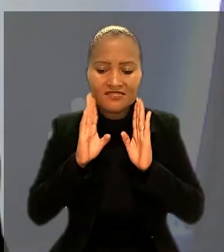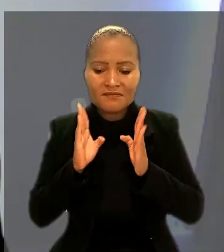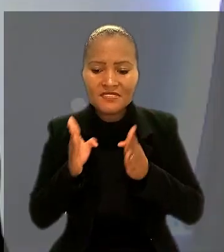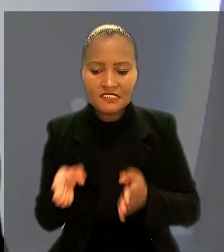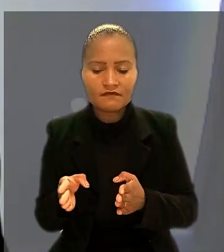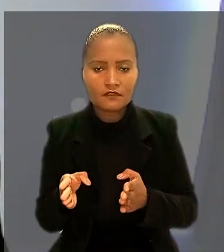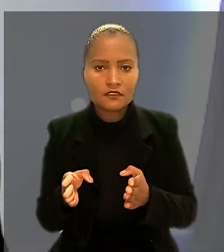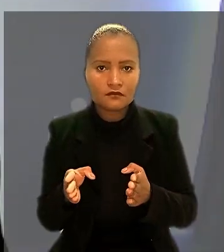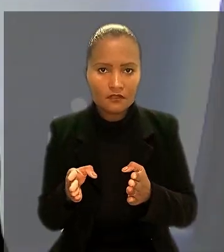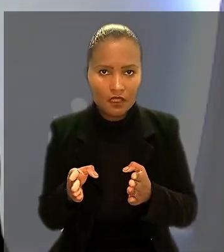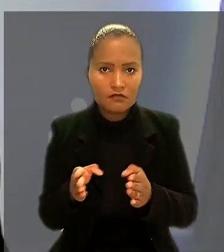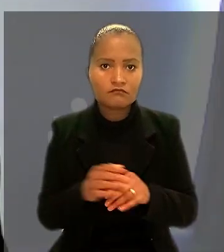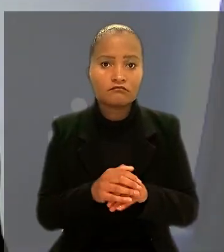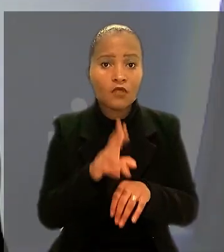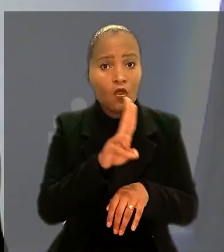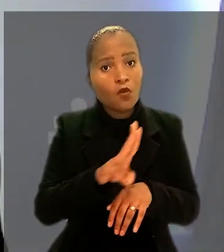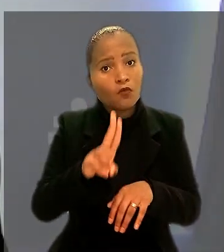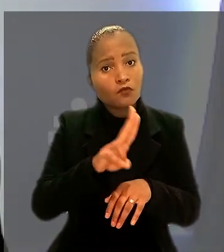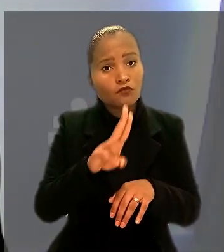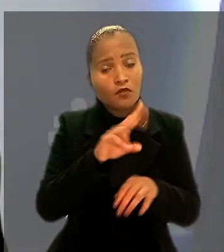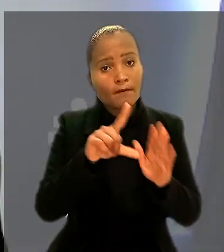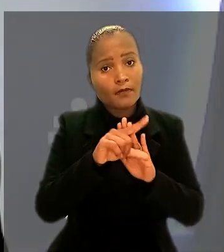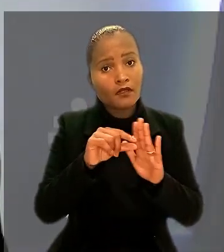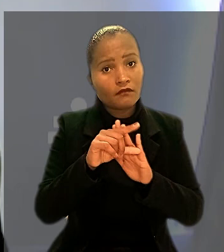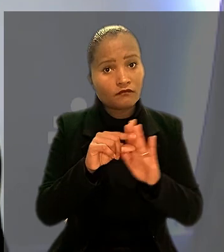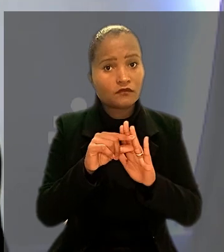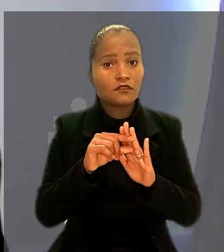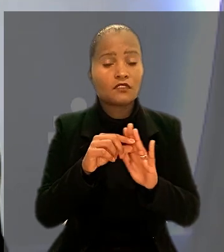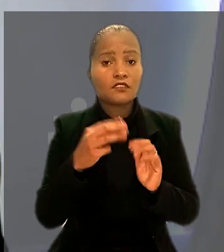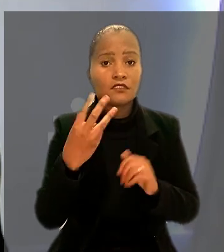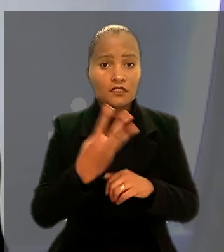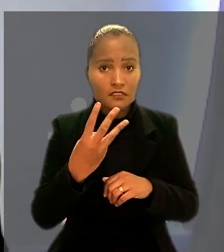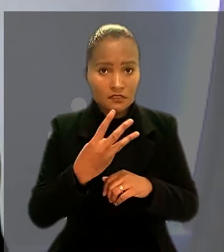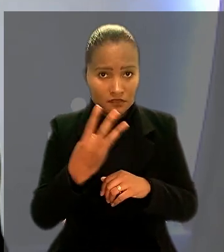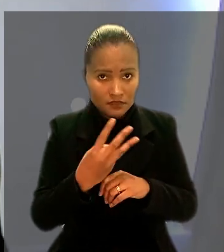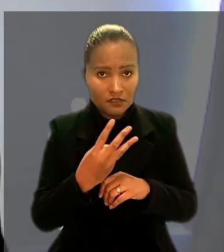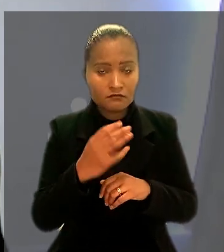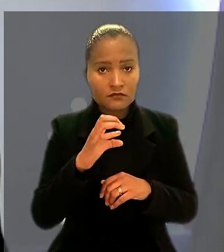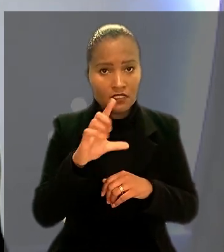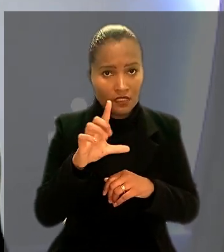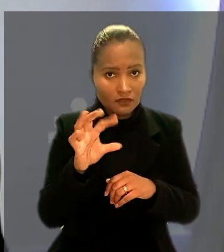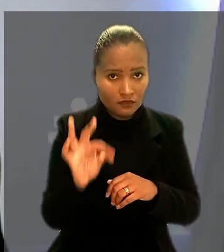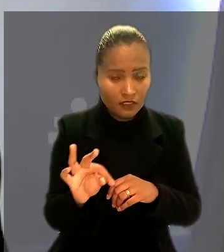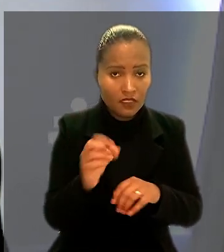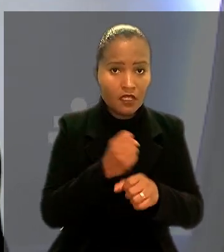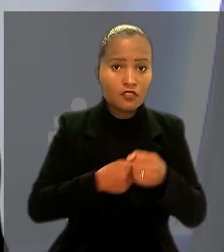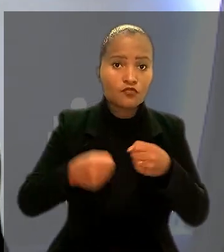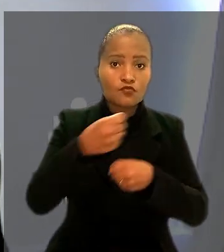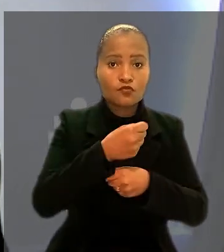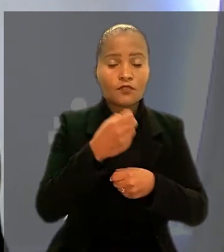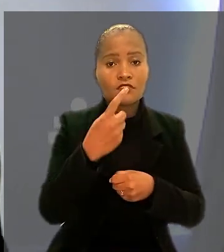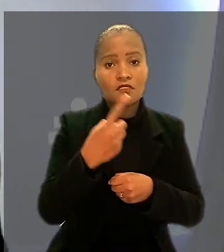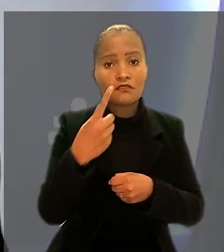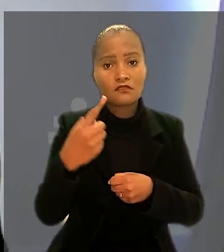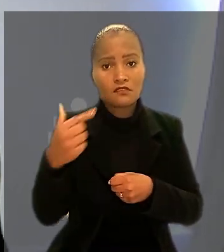Aplicam-se ao caso o parágrafo 3º do art. 511 da CLT e a Súmula 117 desta Corte".